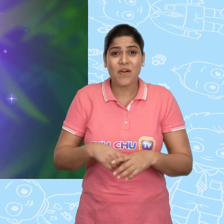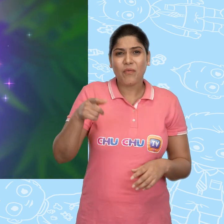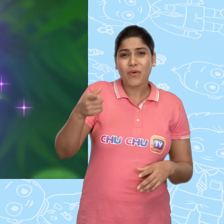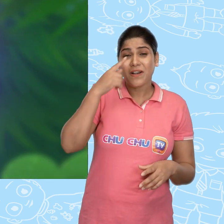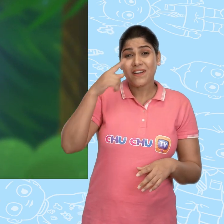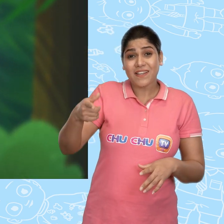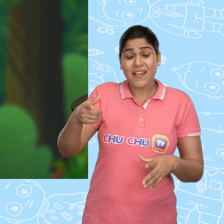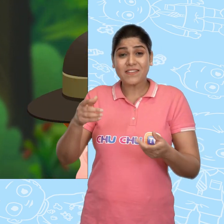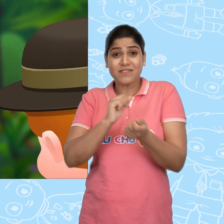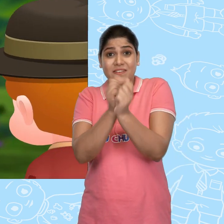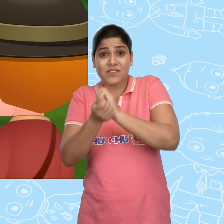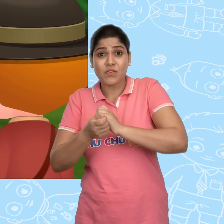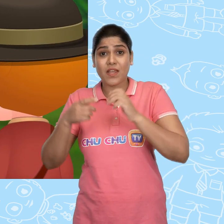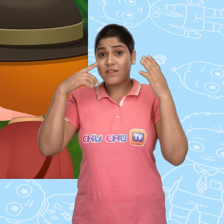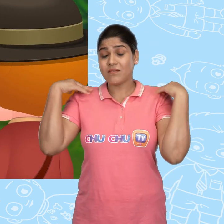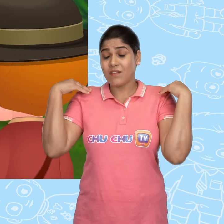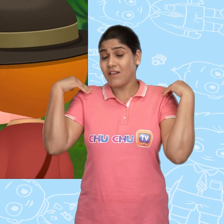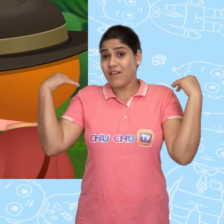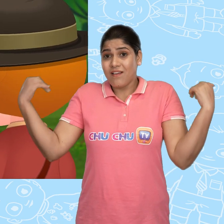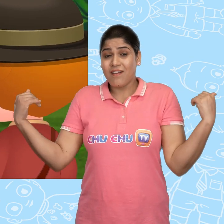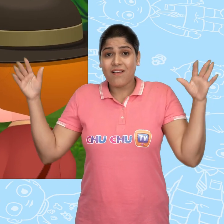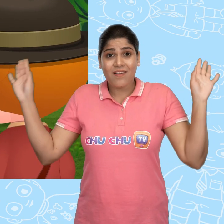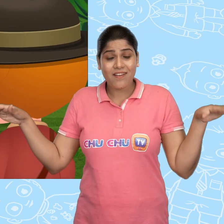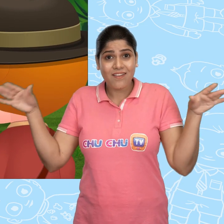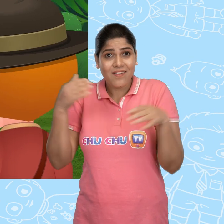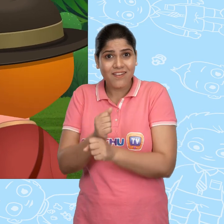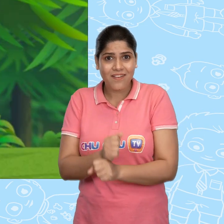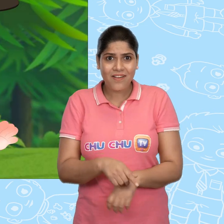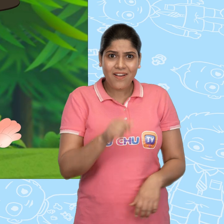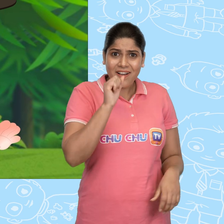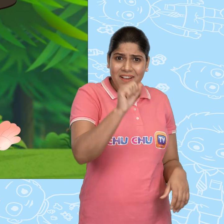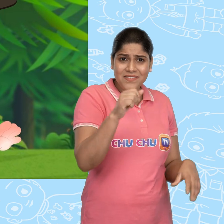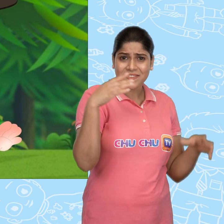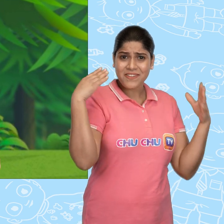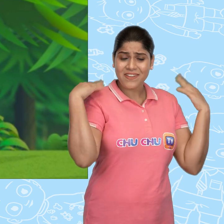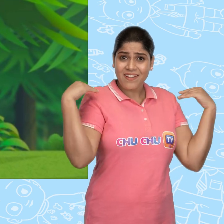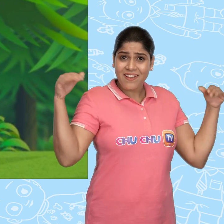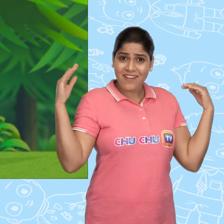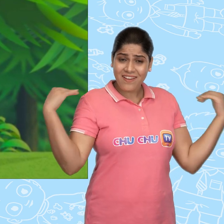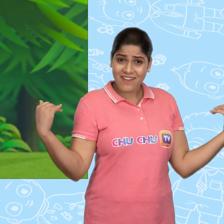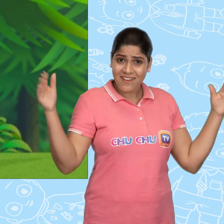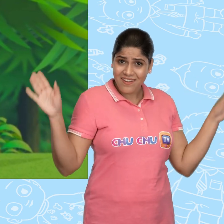और वो लड़की एक परी बन गयी! हह? आप तो एक परी हैं।